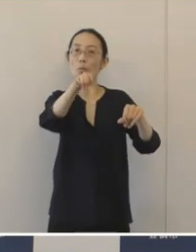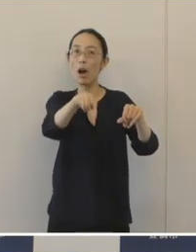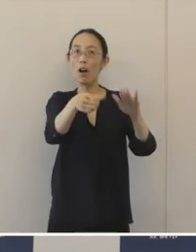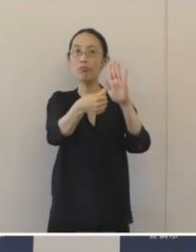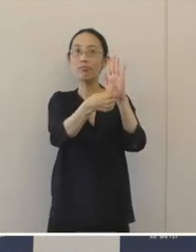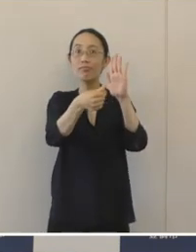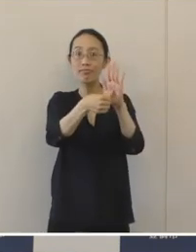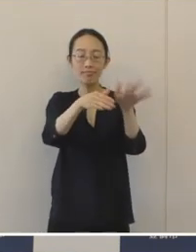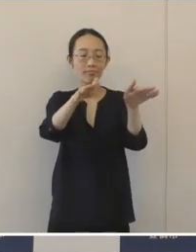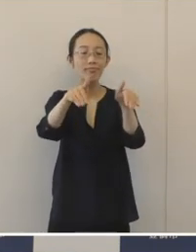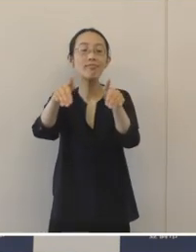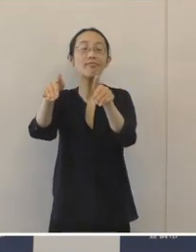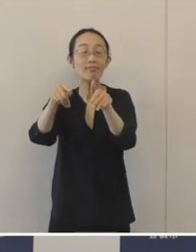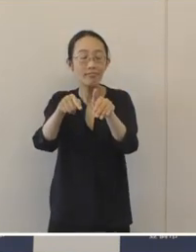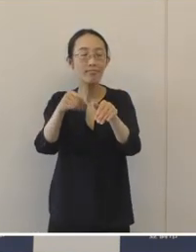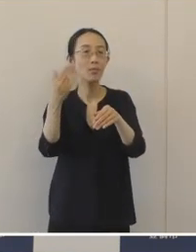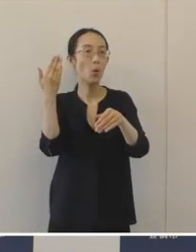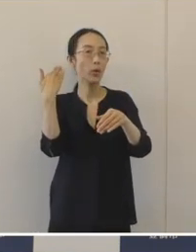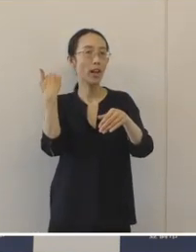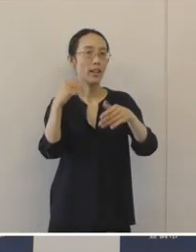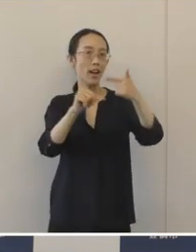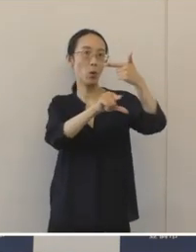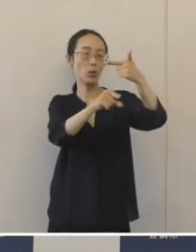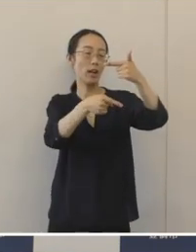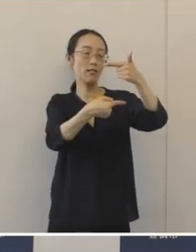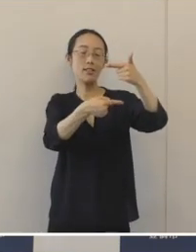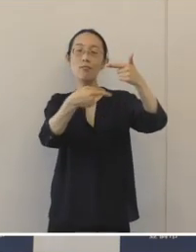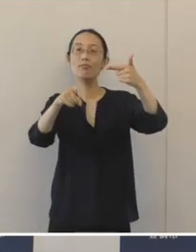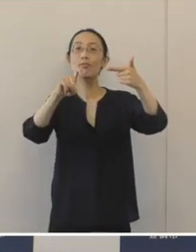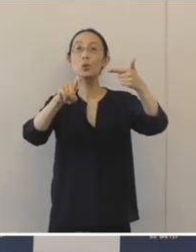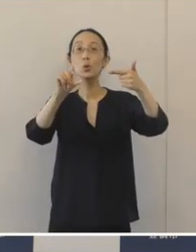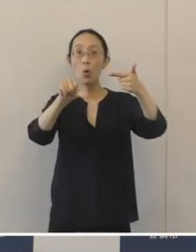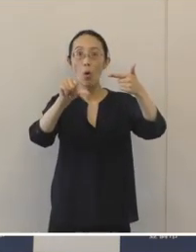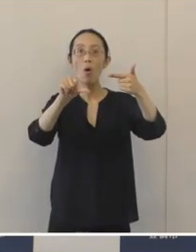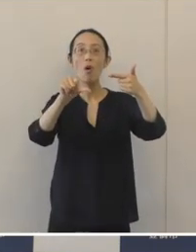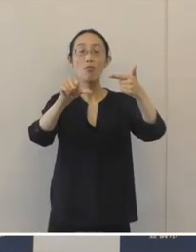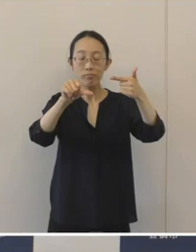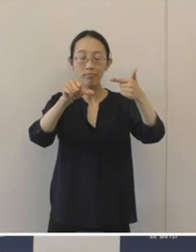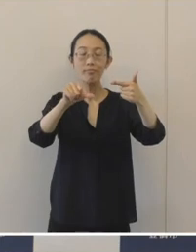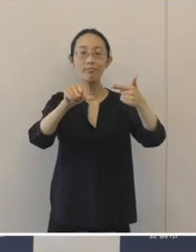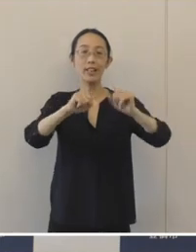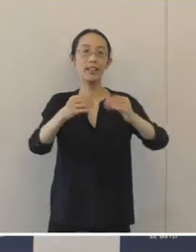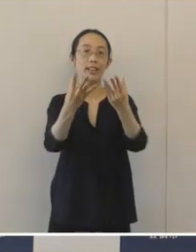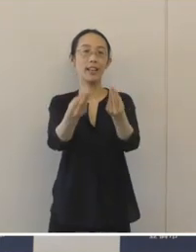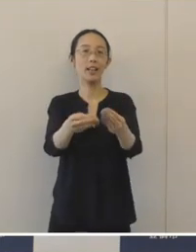今年の 6月1日から6月15日まで募集をしました。